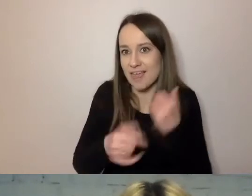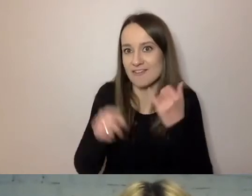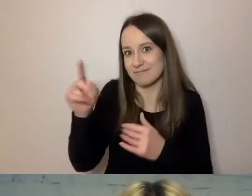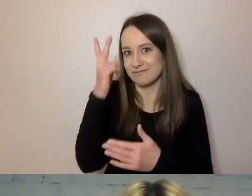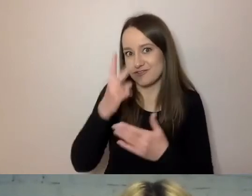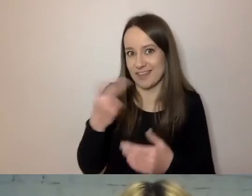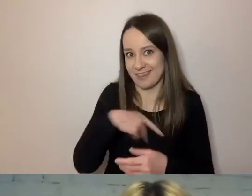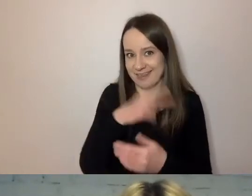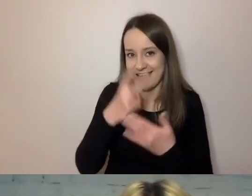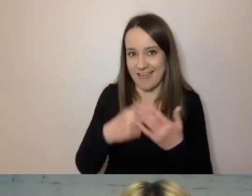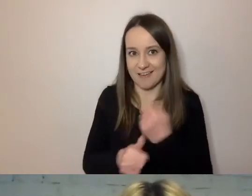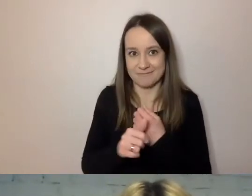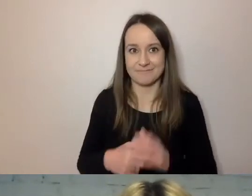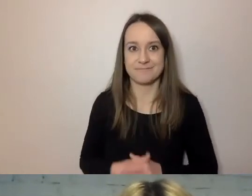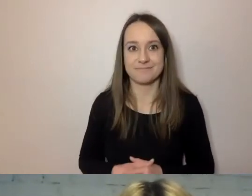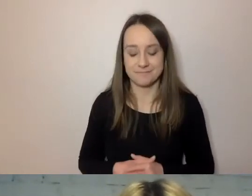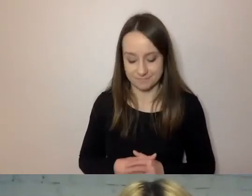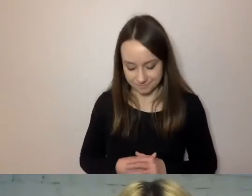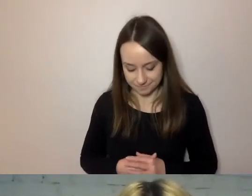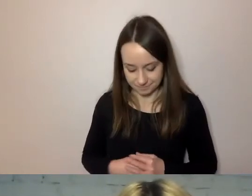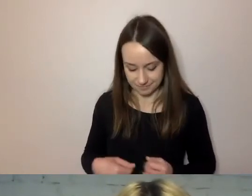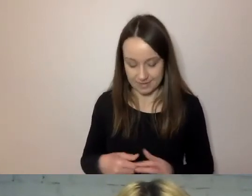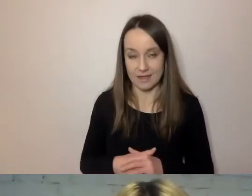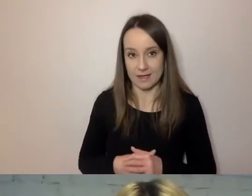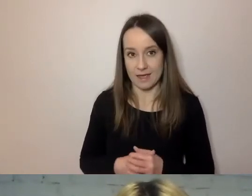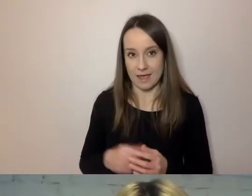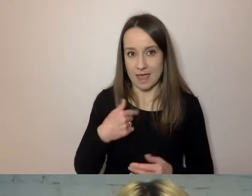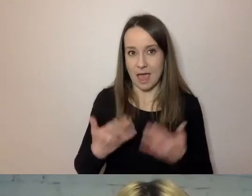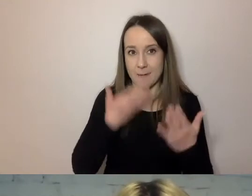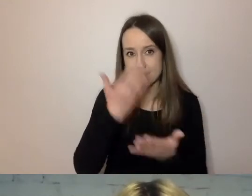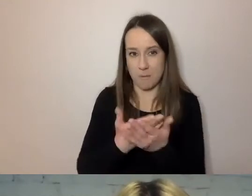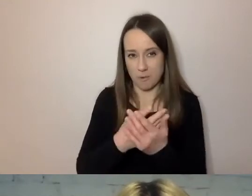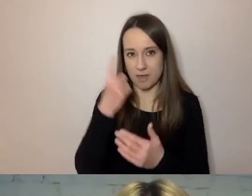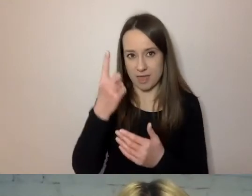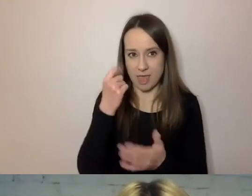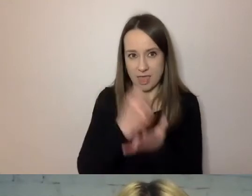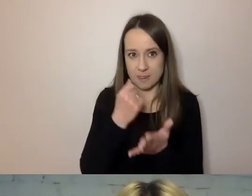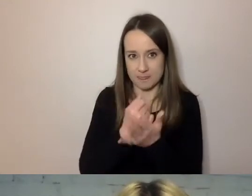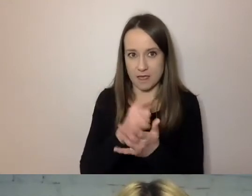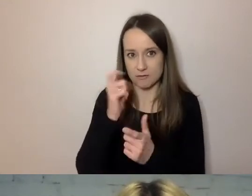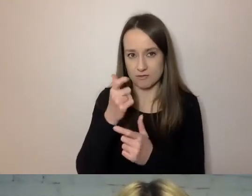Proponuję to pominąć. To jedna z rzeczy, które w pismach można pominąć.